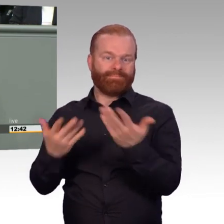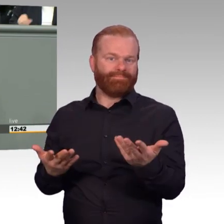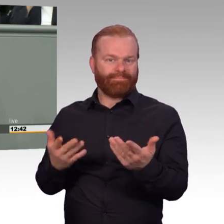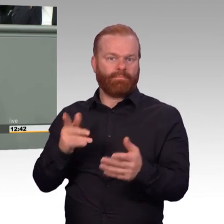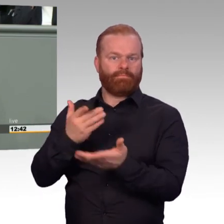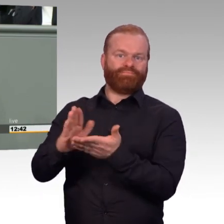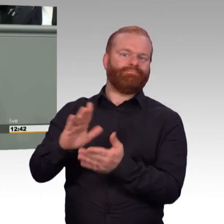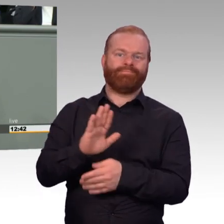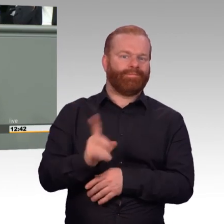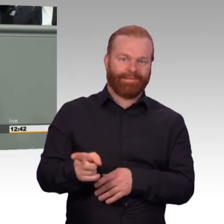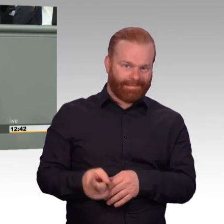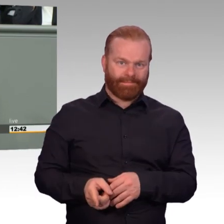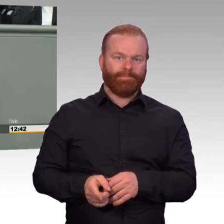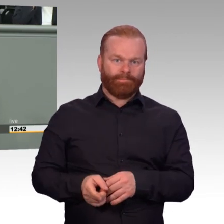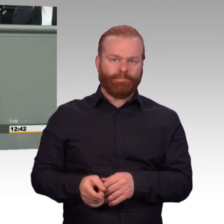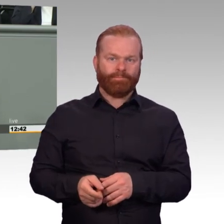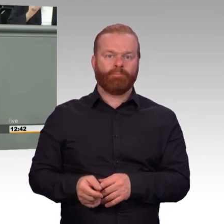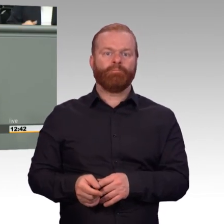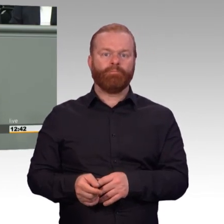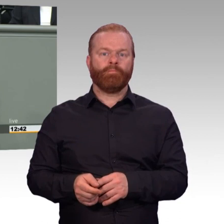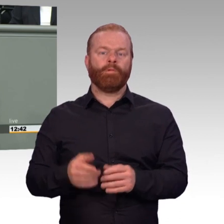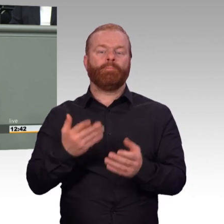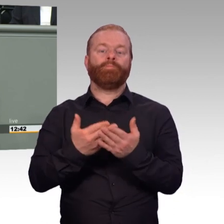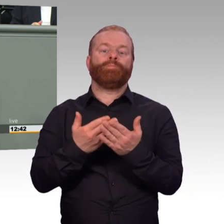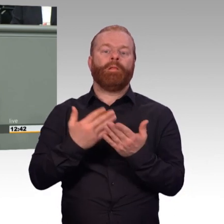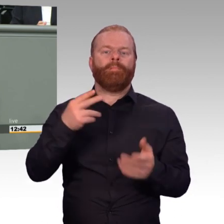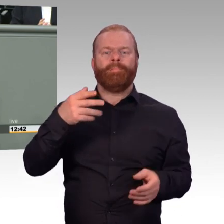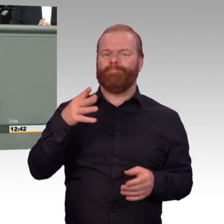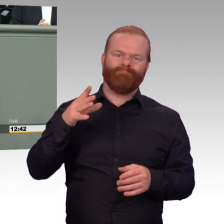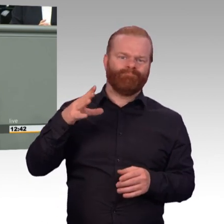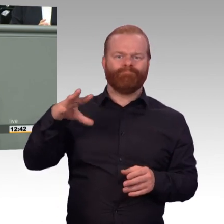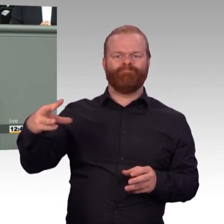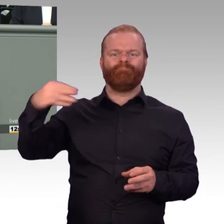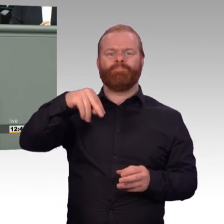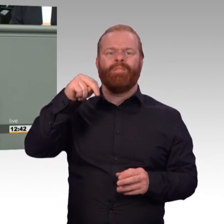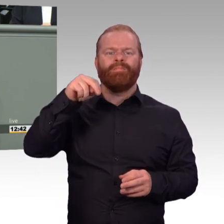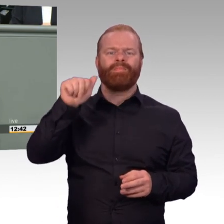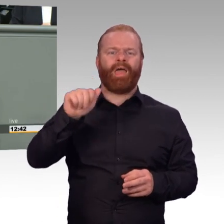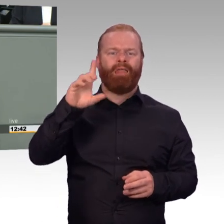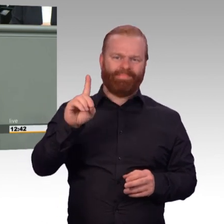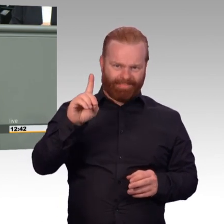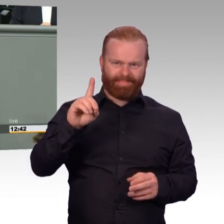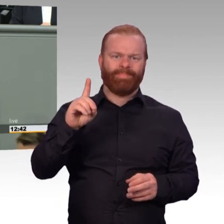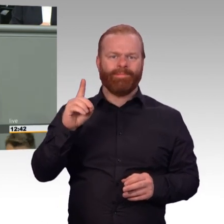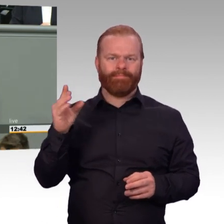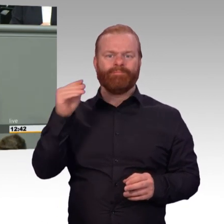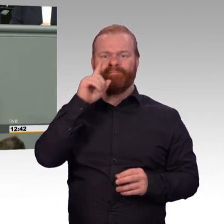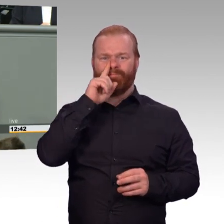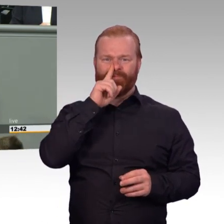Wie finden Sie es denn, eine regelmäßige 44-stündige Arbeitszeit zu machen, während ansonsten im Bereich Beamter oder in der freien Wirtschaft die Arbeitszeit